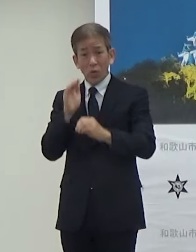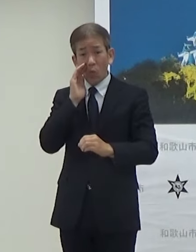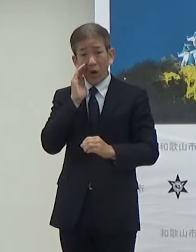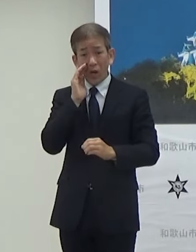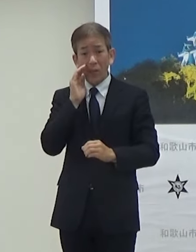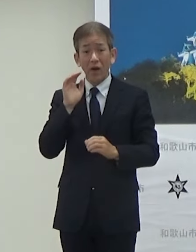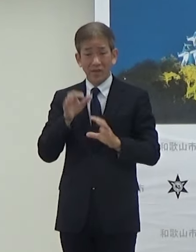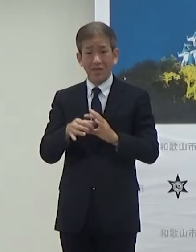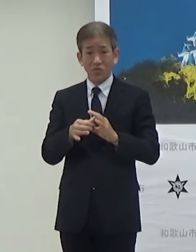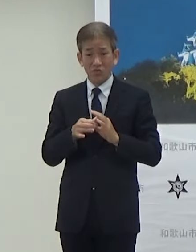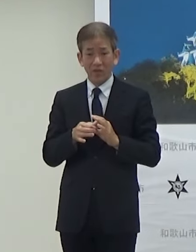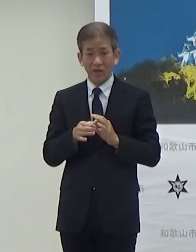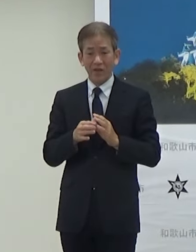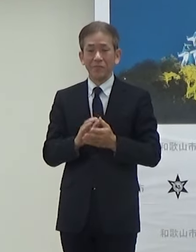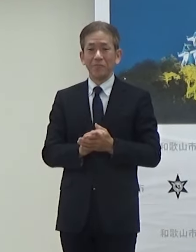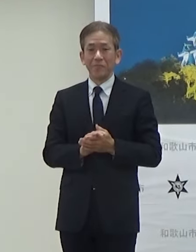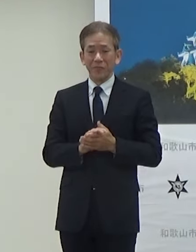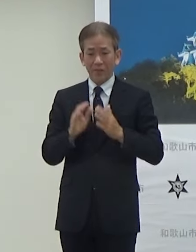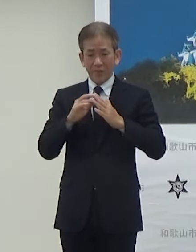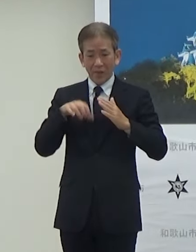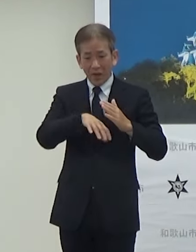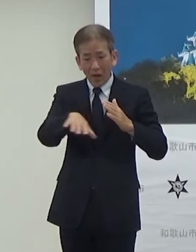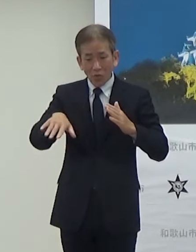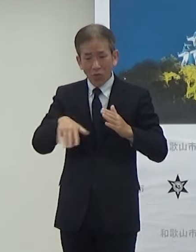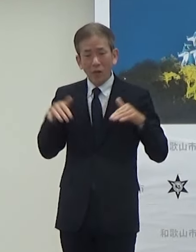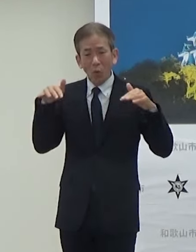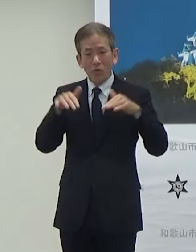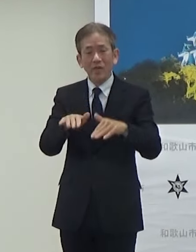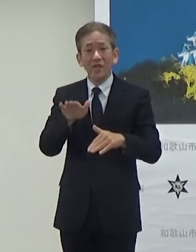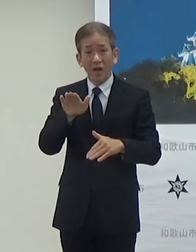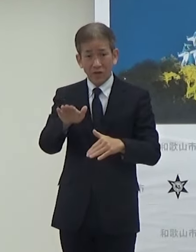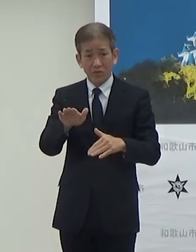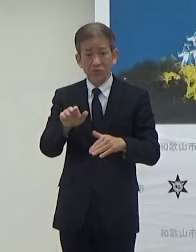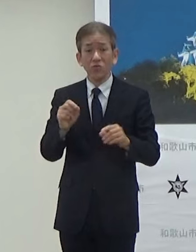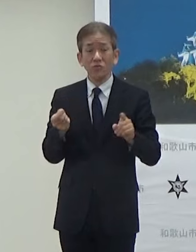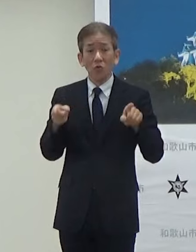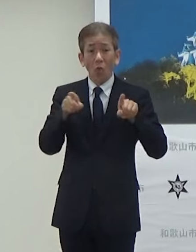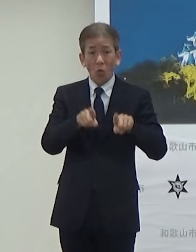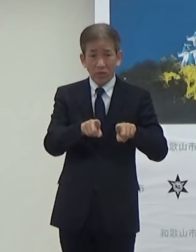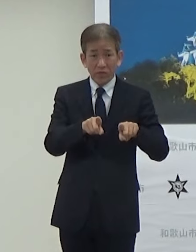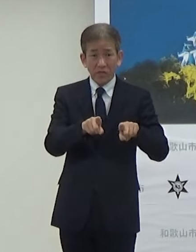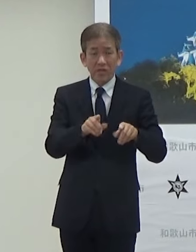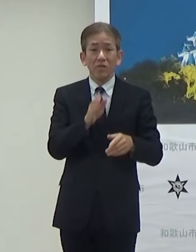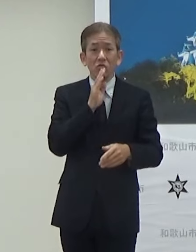会場内も非常に人気があるんですけど合わせてですね当日は